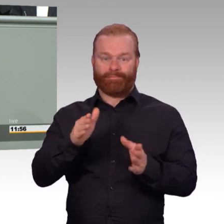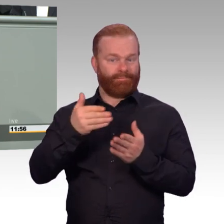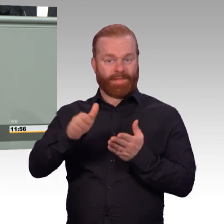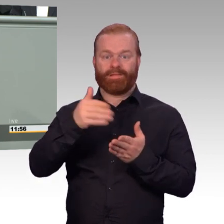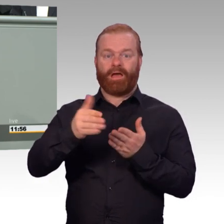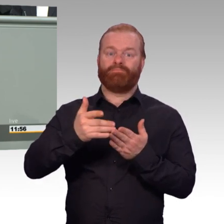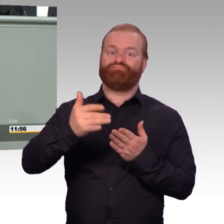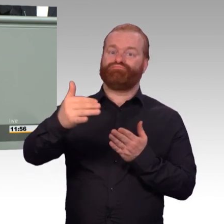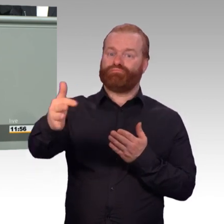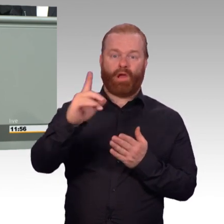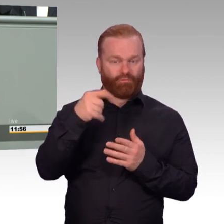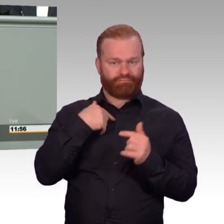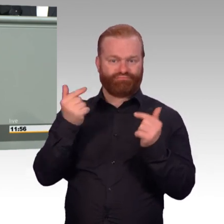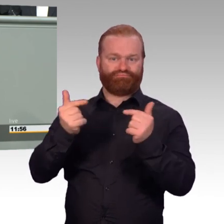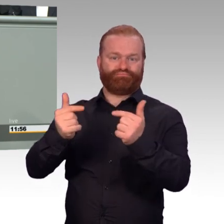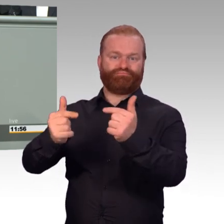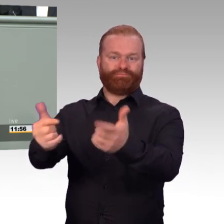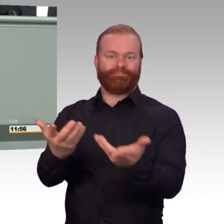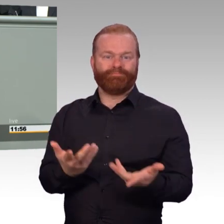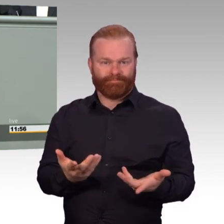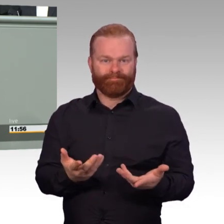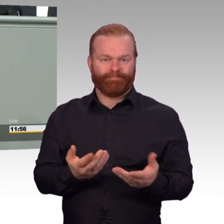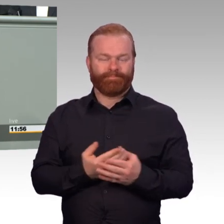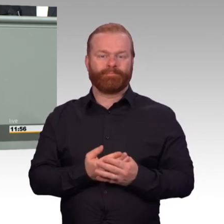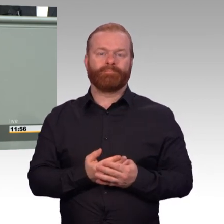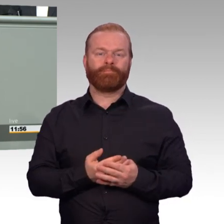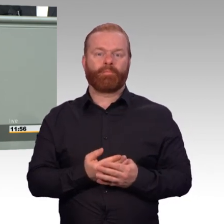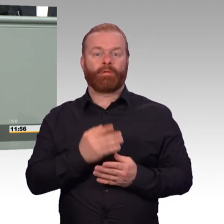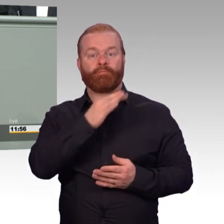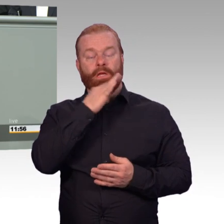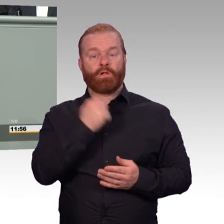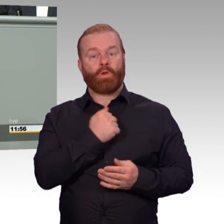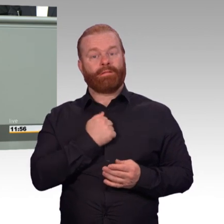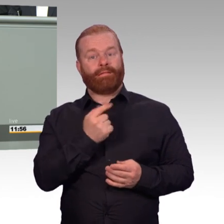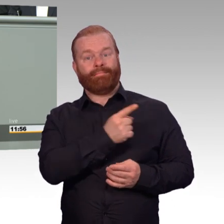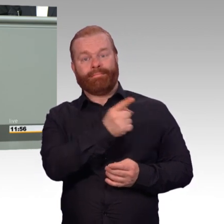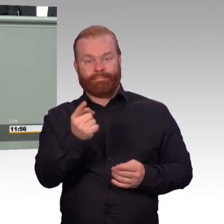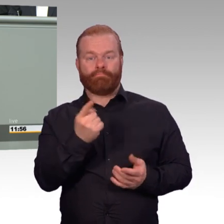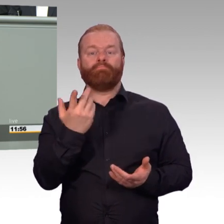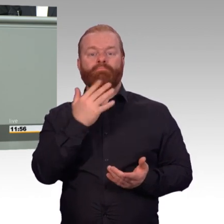Aber danach muss auch der Übergang in das zivile Erwerbsleben gelingen.